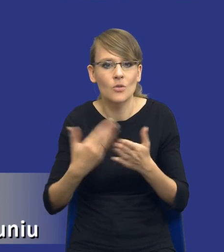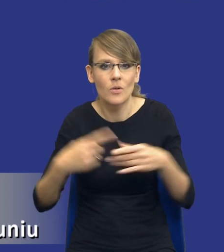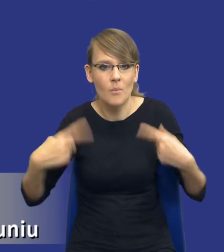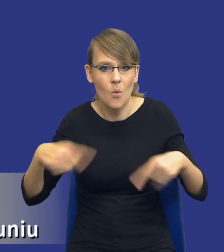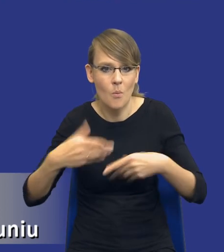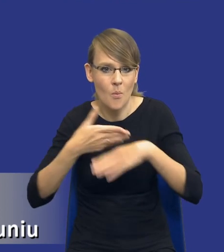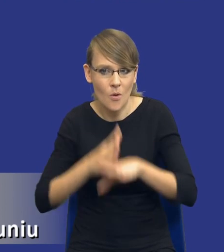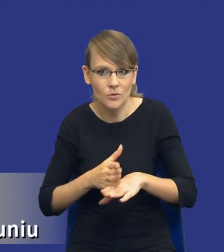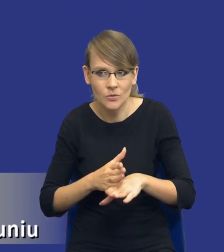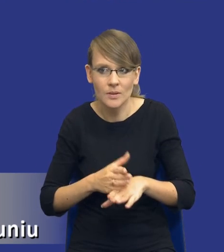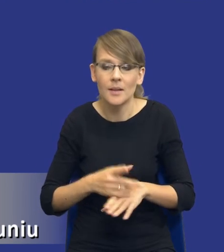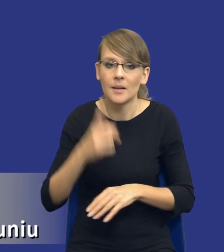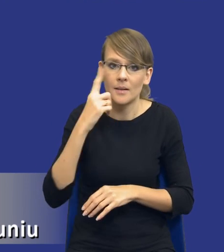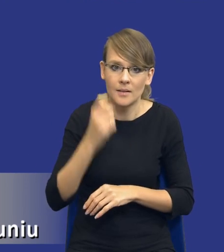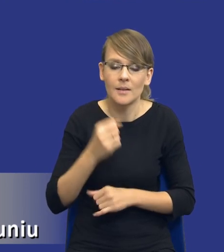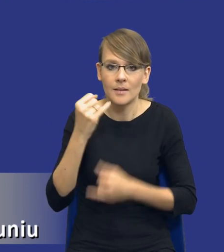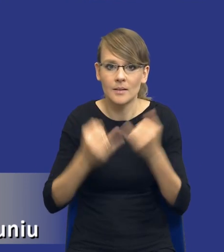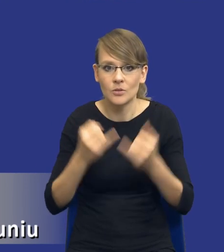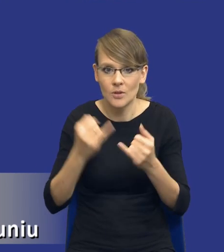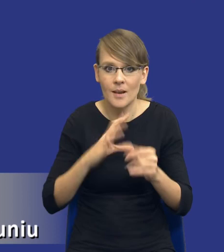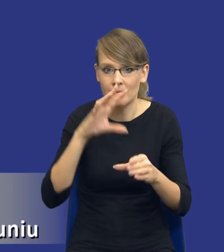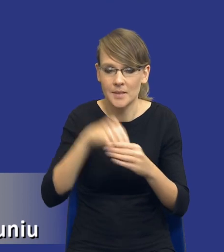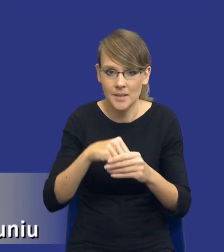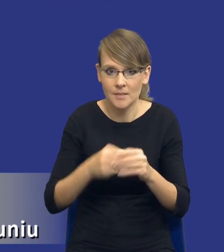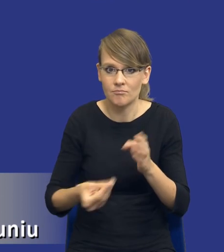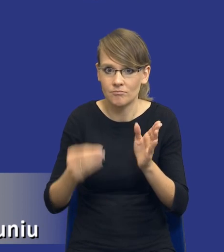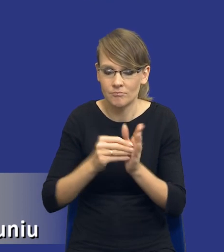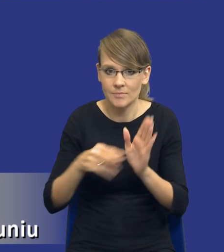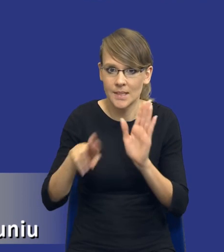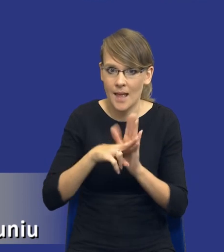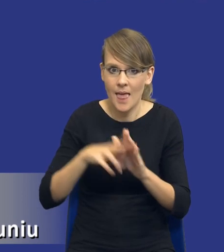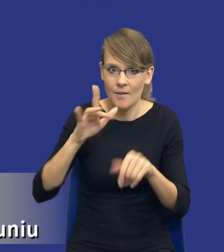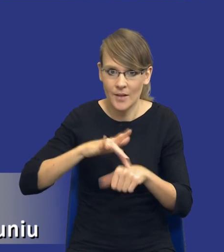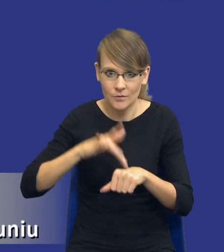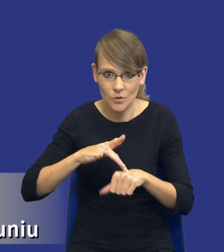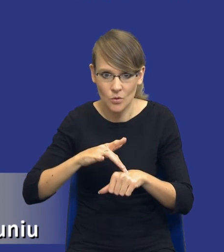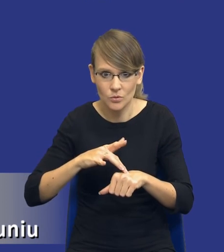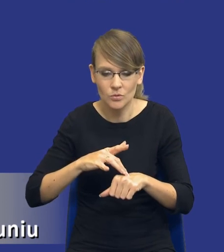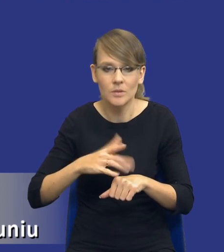Pamiętajmy, że jeżeli weźmiemy zasadę efektywności i mam nadzieję, że to wpłynie nie tylko na zamawiających, ale również na